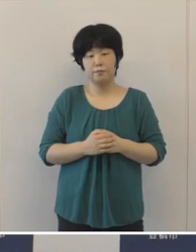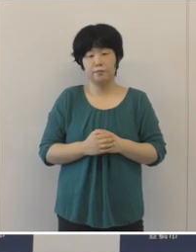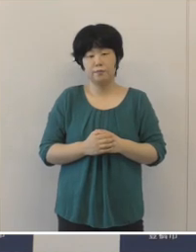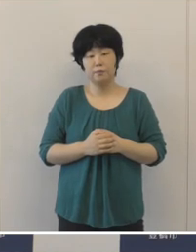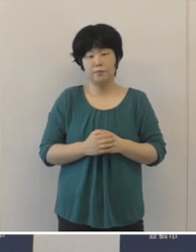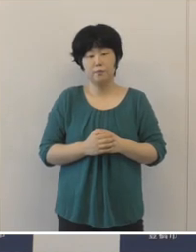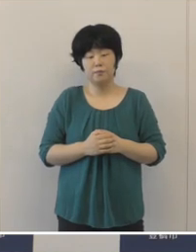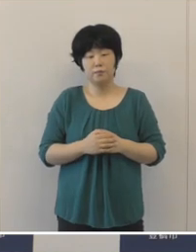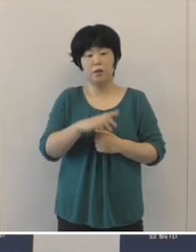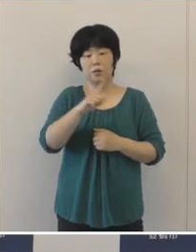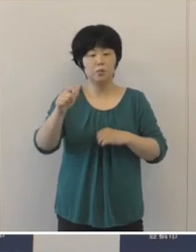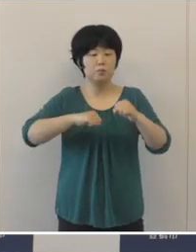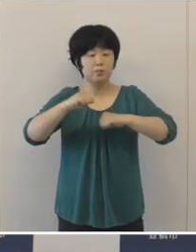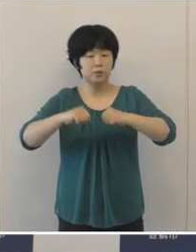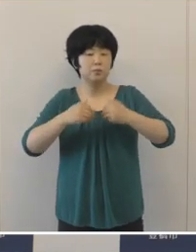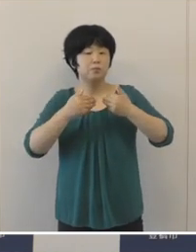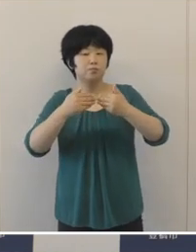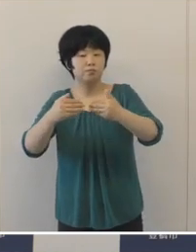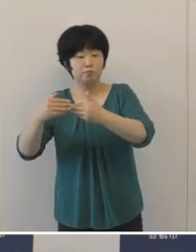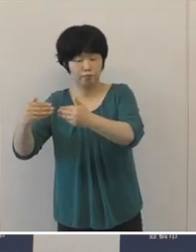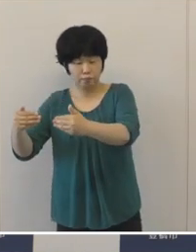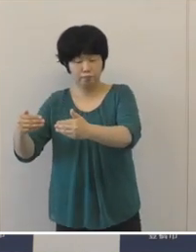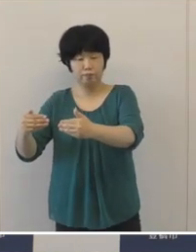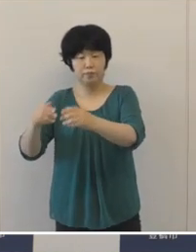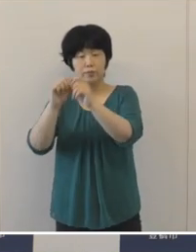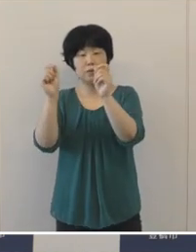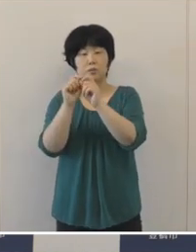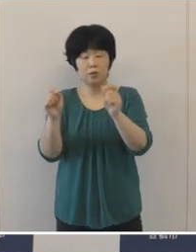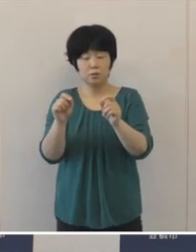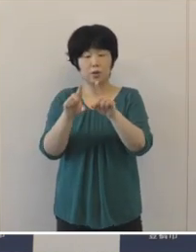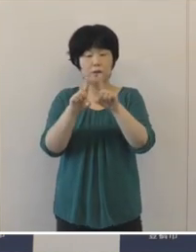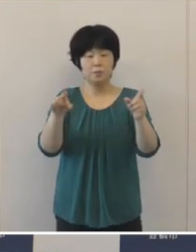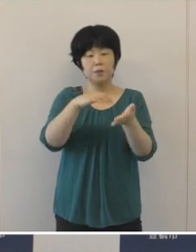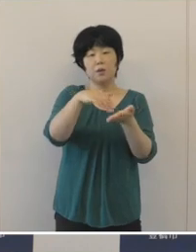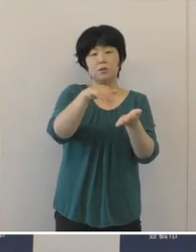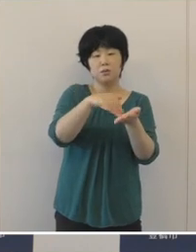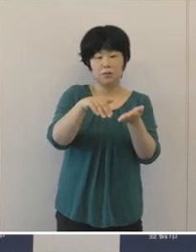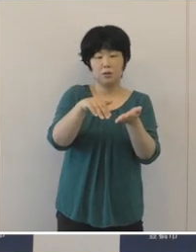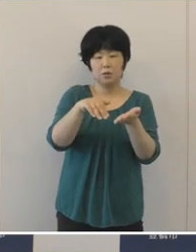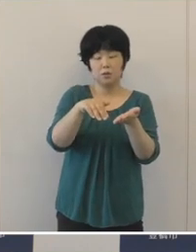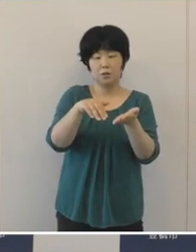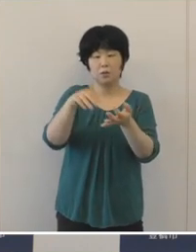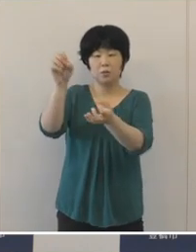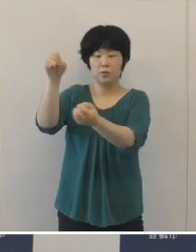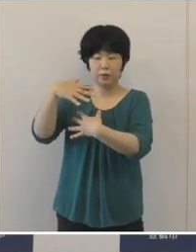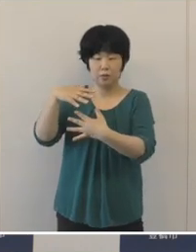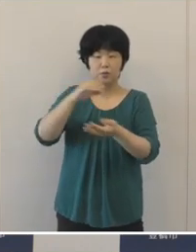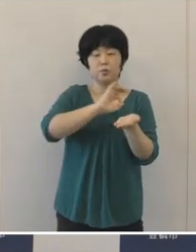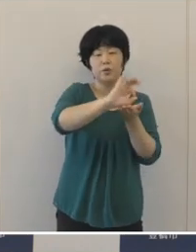こうした取り組みを推進した結果 一般会計の歳入額歳出額ともに